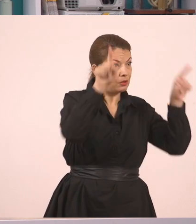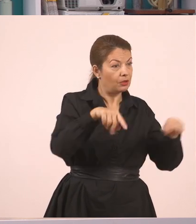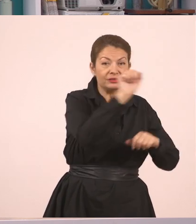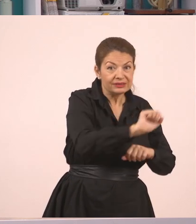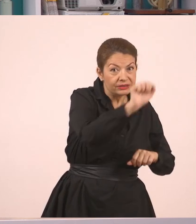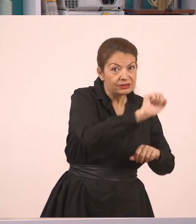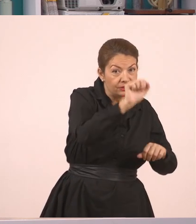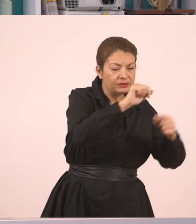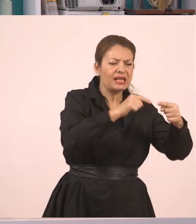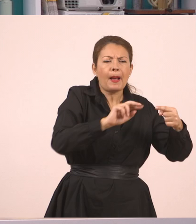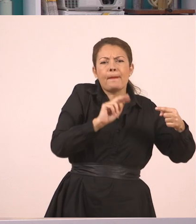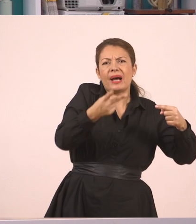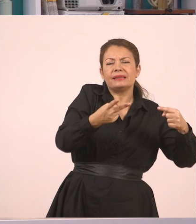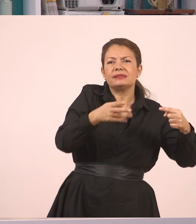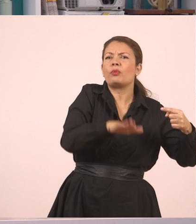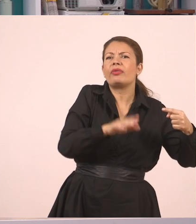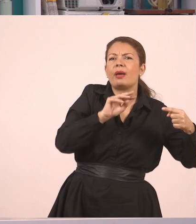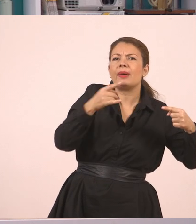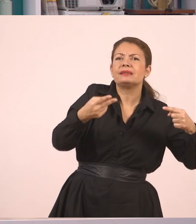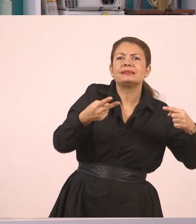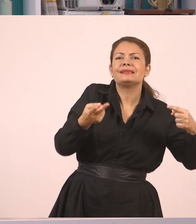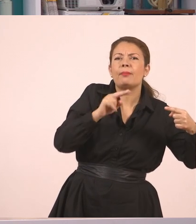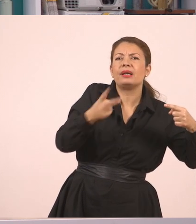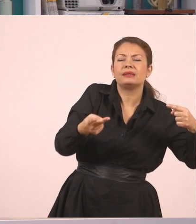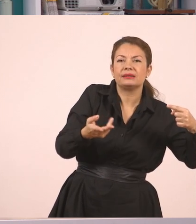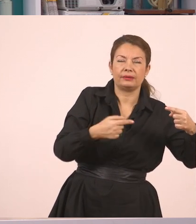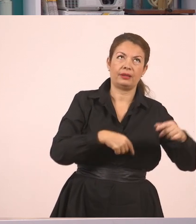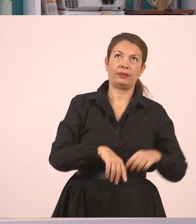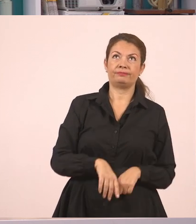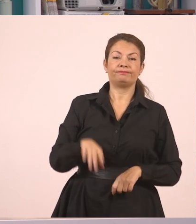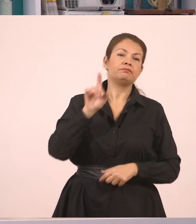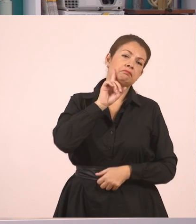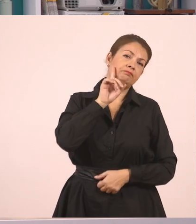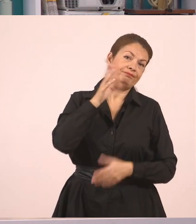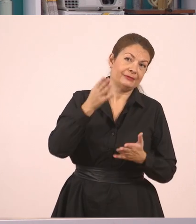Για να δούμε λοιπόν, είπε η δασκάλα και ο Παναγιώτης απάντησε, "Κυρία", μπορεί να είπε και αυτό, εντάξει;